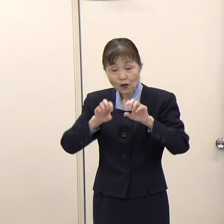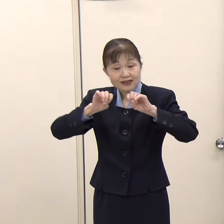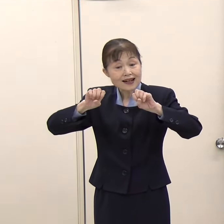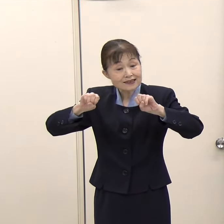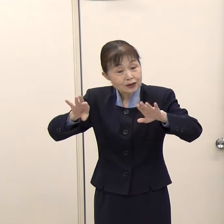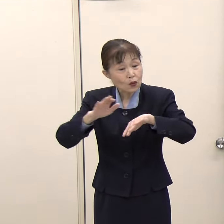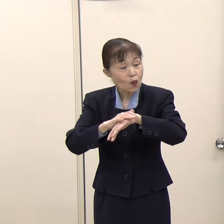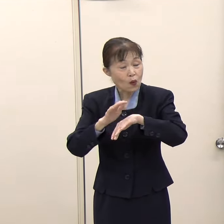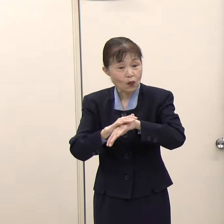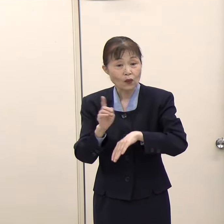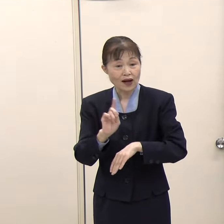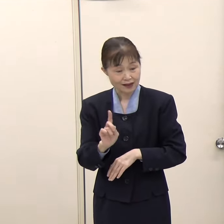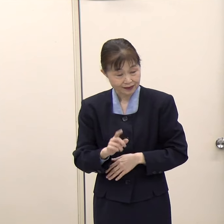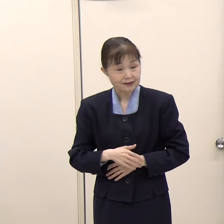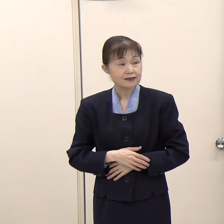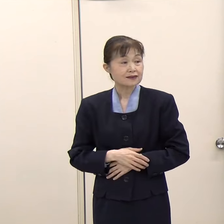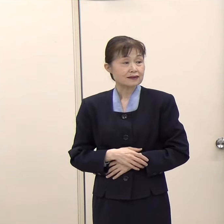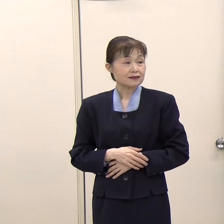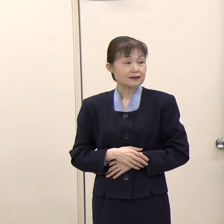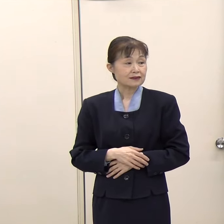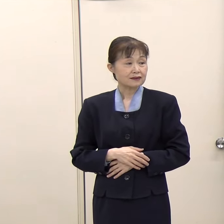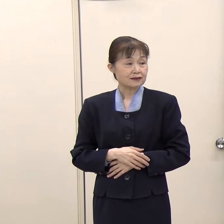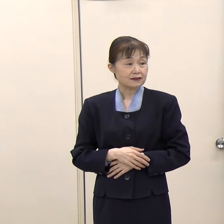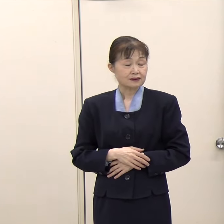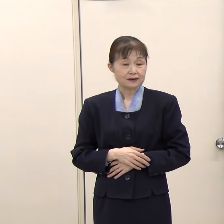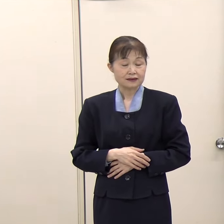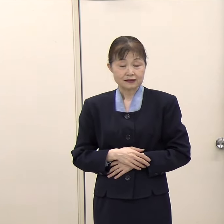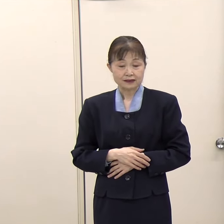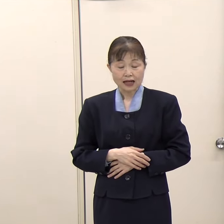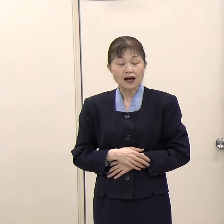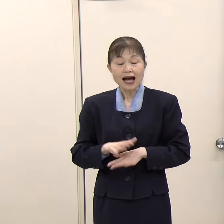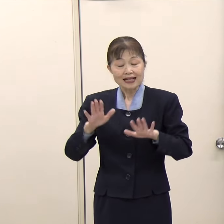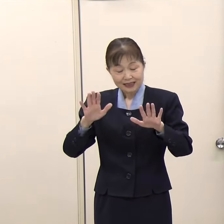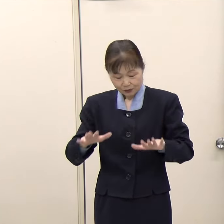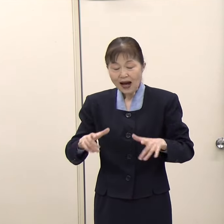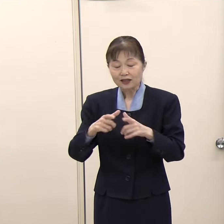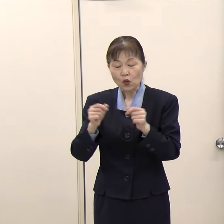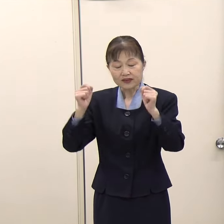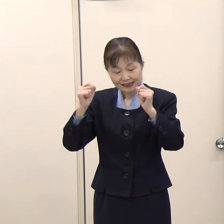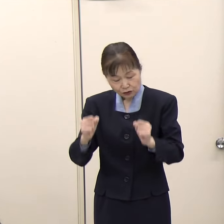（知事）今から日本にお見えになる方ですか。 （朝日新聞）今住んでいる方でも構いません。